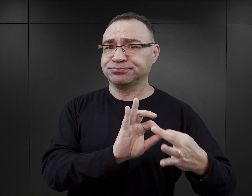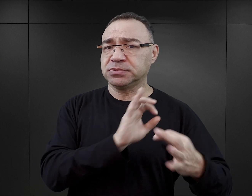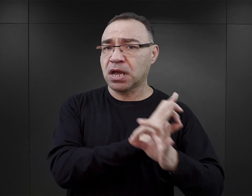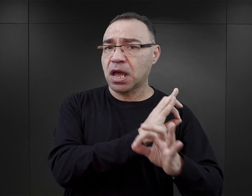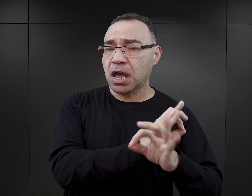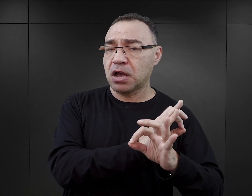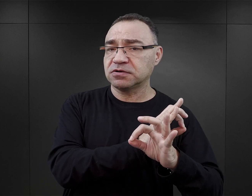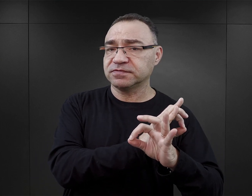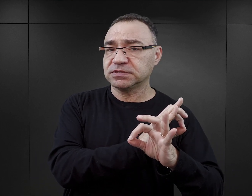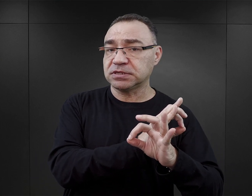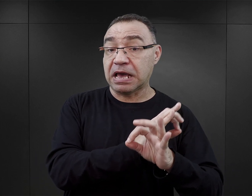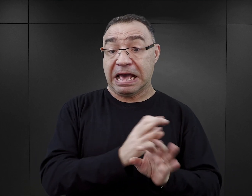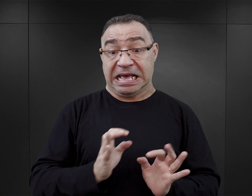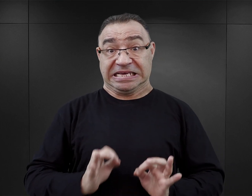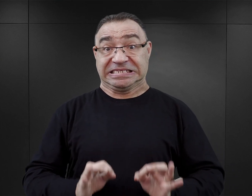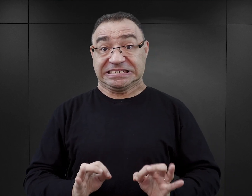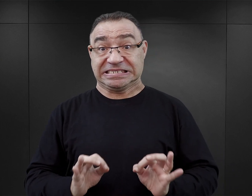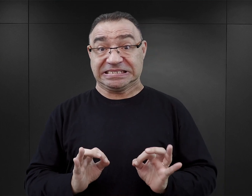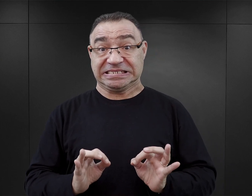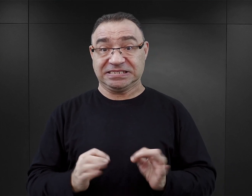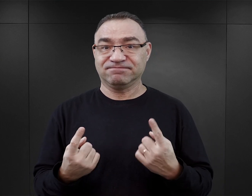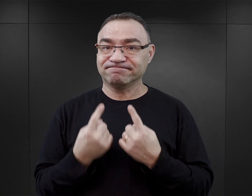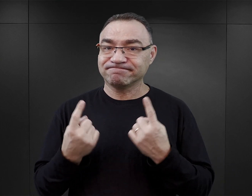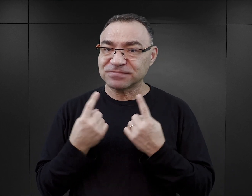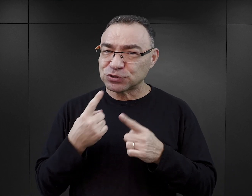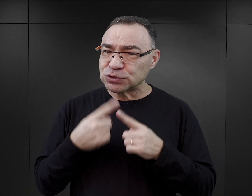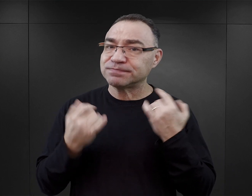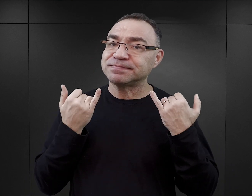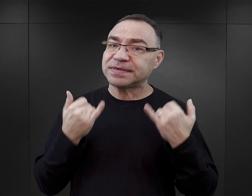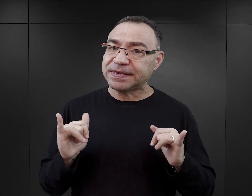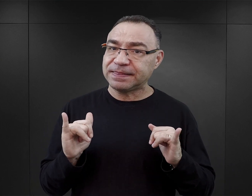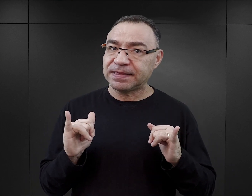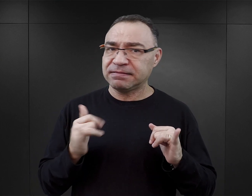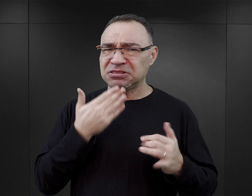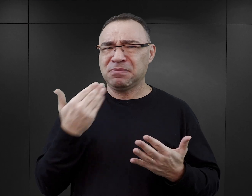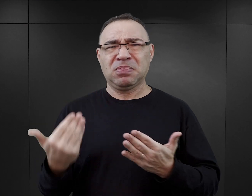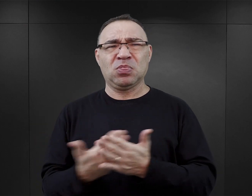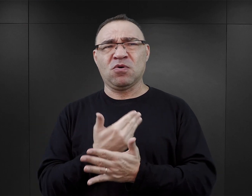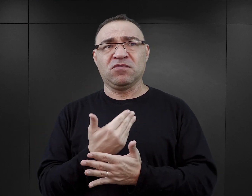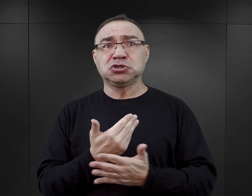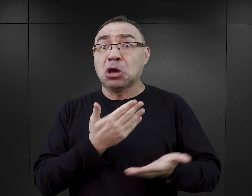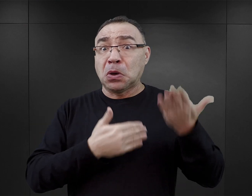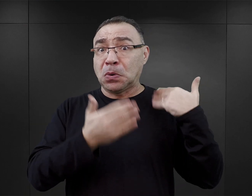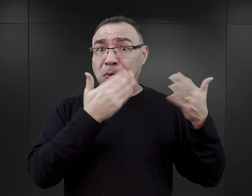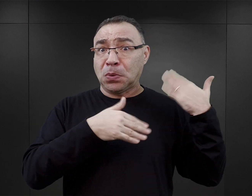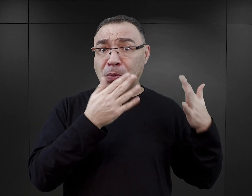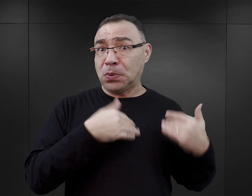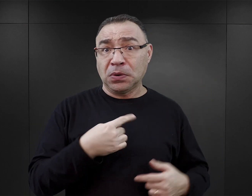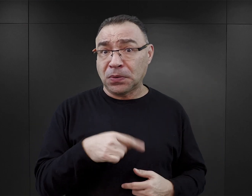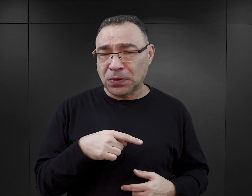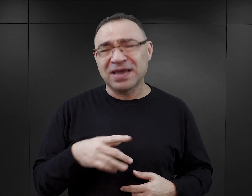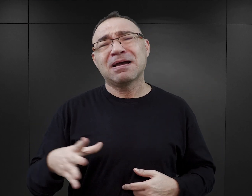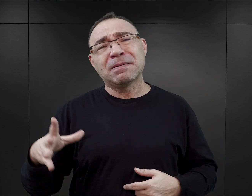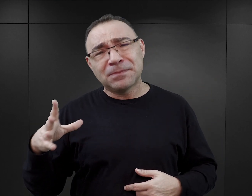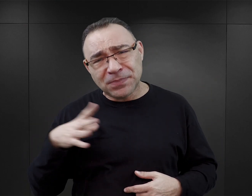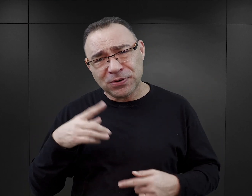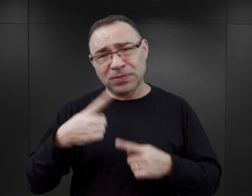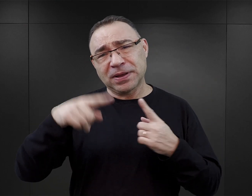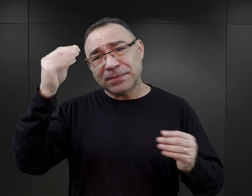To zjawisko, z którym mamy do czynienia w tej chwili, jest może nie nowością o tyle, że nigdy wcześniej nie zdarzyło się pisanie książek fikcyjnych na temat Auschwitz,